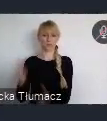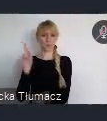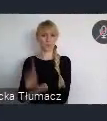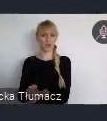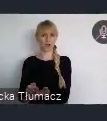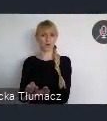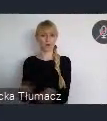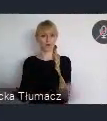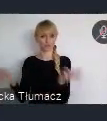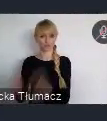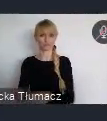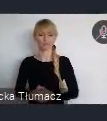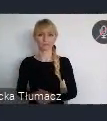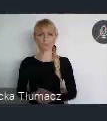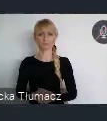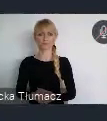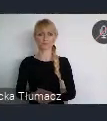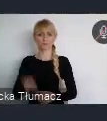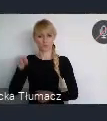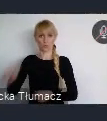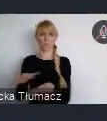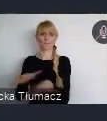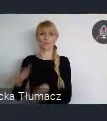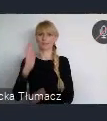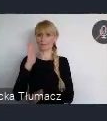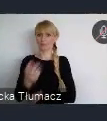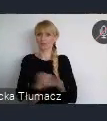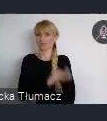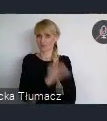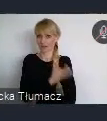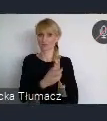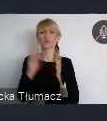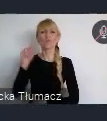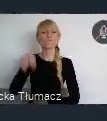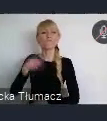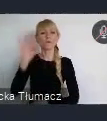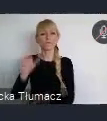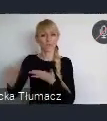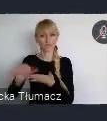już w czerwcu tego roku. Kolejne ważne wydarzenia, to oczywiście uzyskanie tytułu,